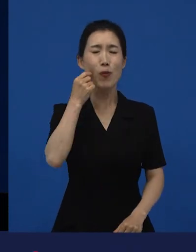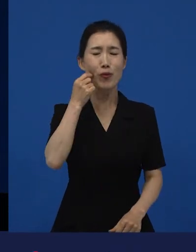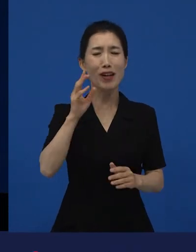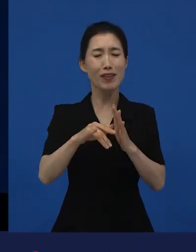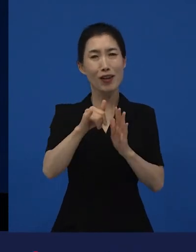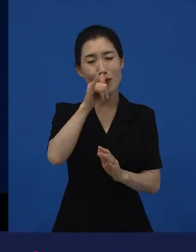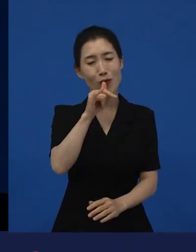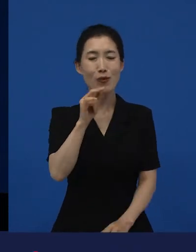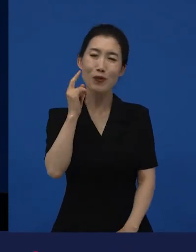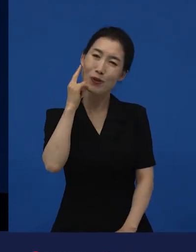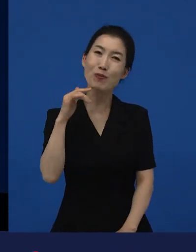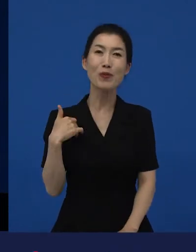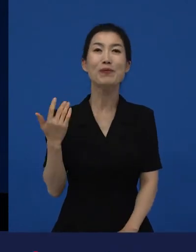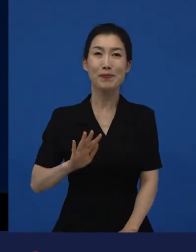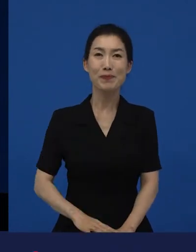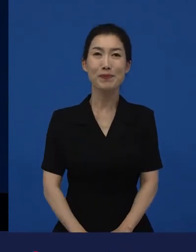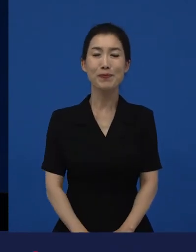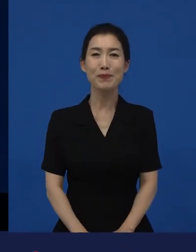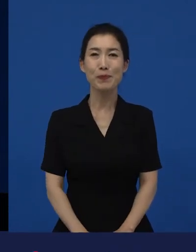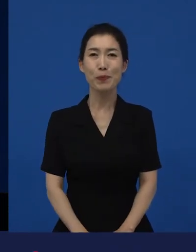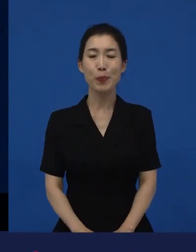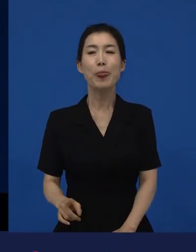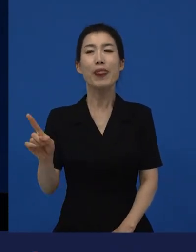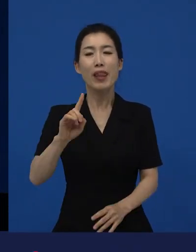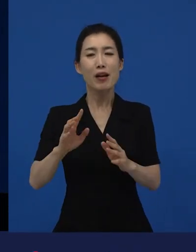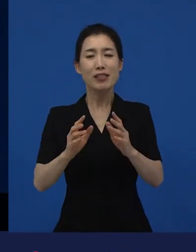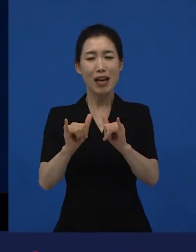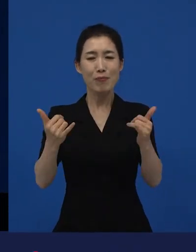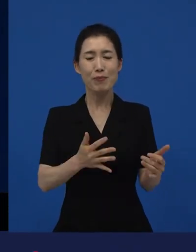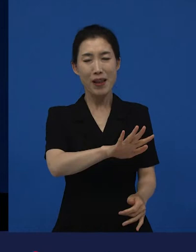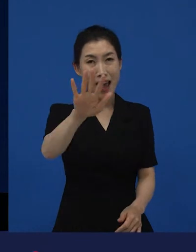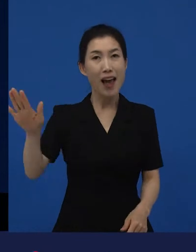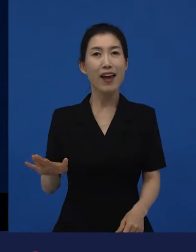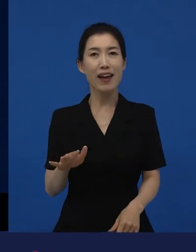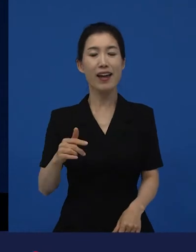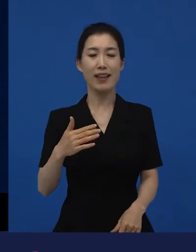그런데 여하튼 그 많은 사람이 저희가 개봉하는